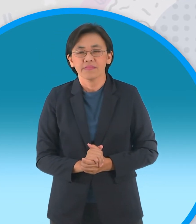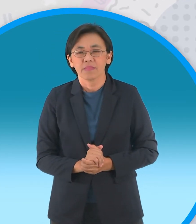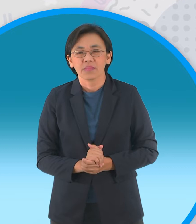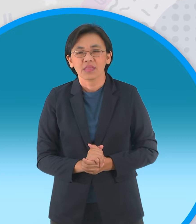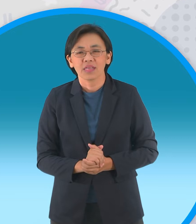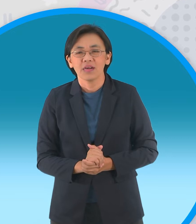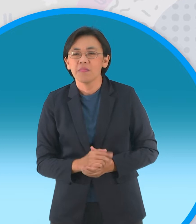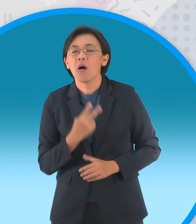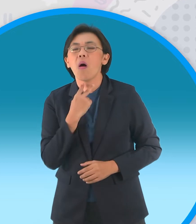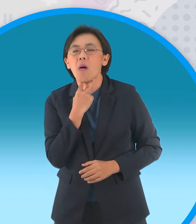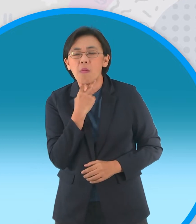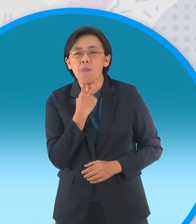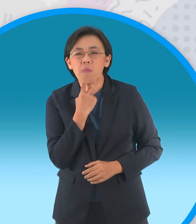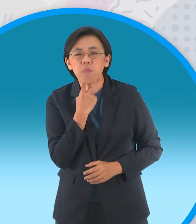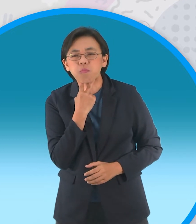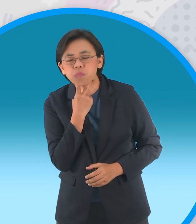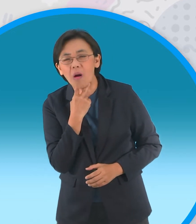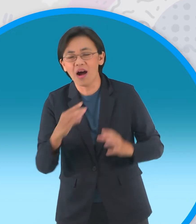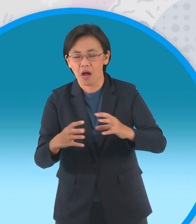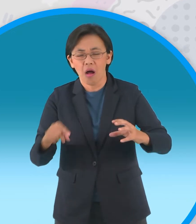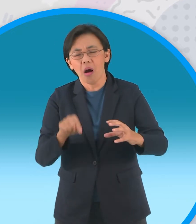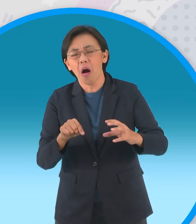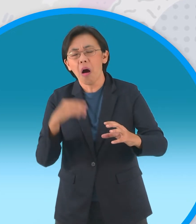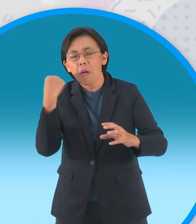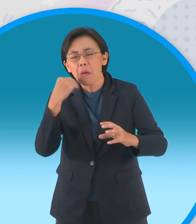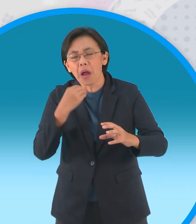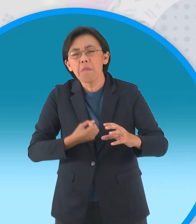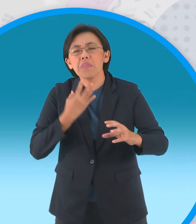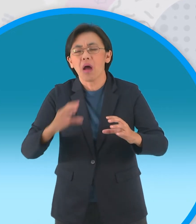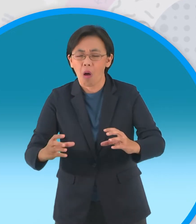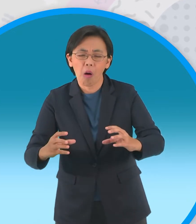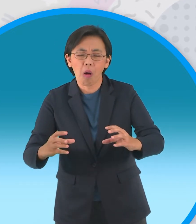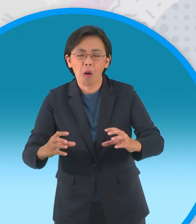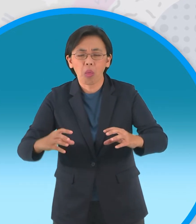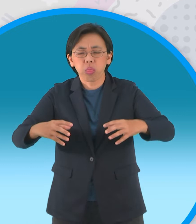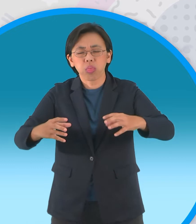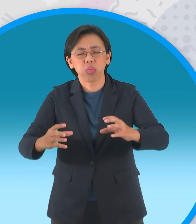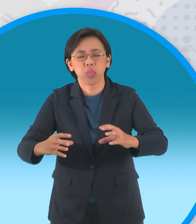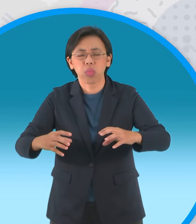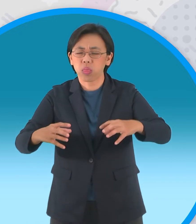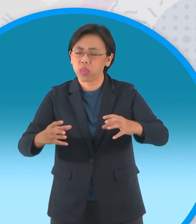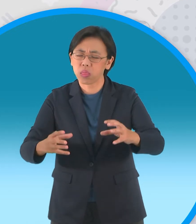แต่เมื่อเริ่มคุ้นเคยกับเจ้านายพวกมันก็เริ่ม เบื่อที่ขอนไม้นั้นเอาแต่ลอยน้ำนิ่งๆ